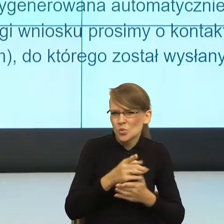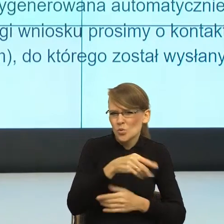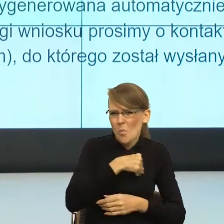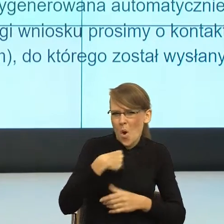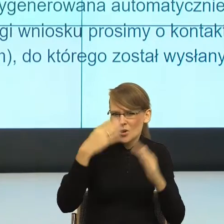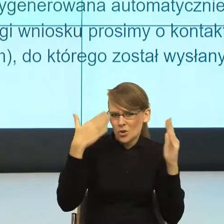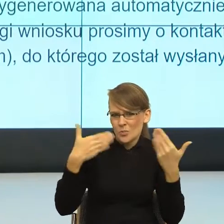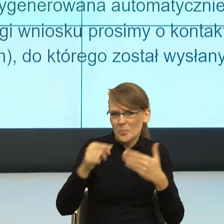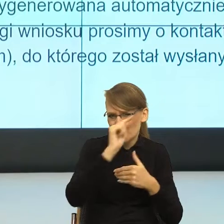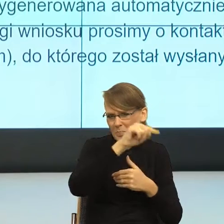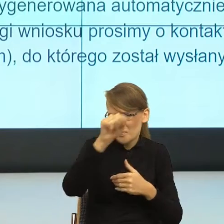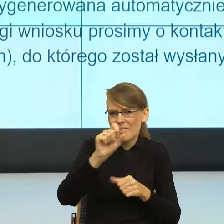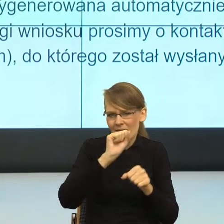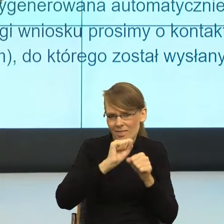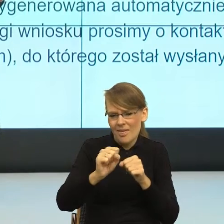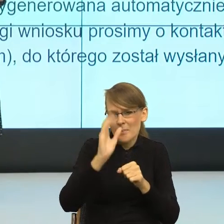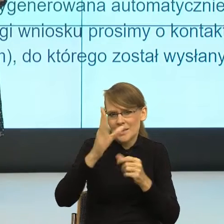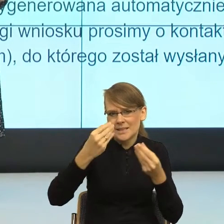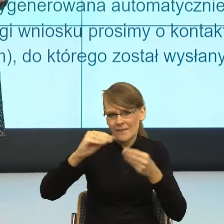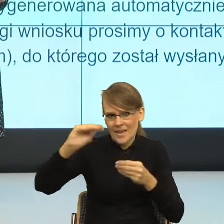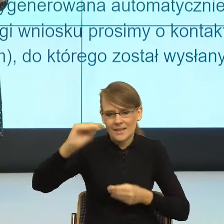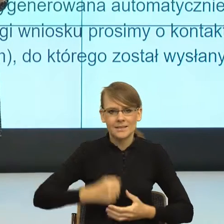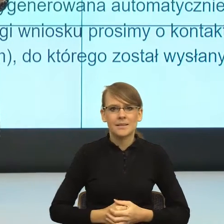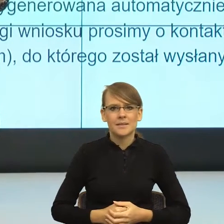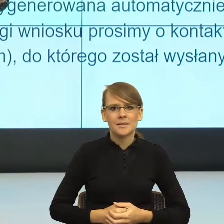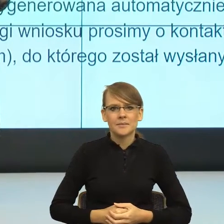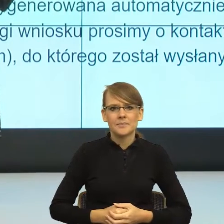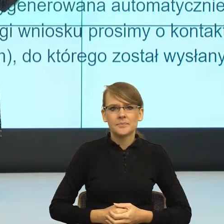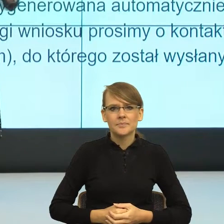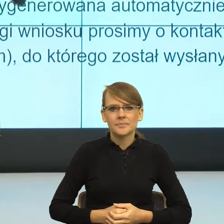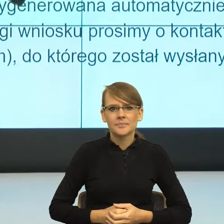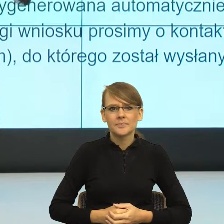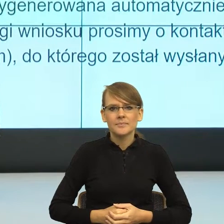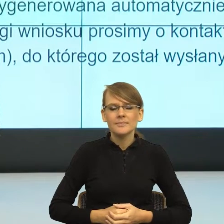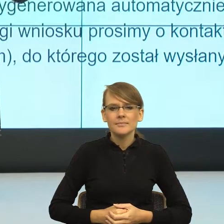Zaraz ich będzie coraz więcej. Kiedy weszłam też w język dyrektyw